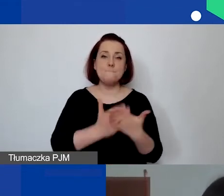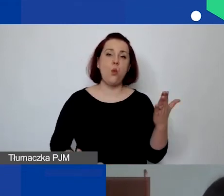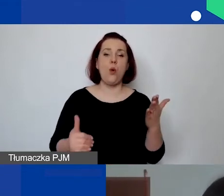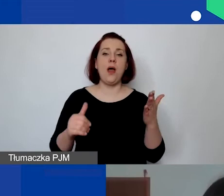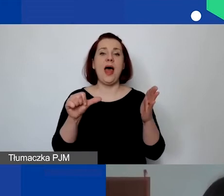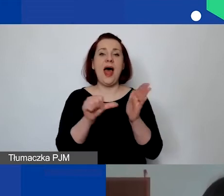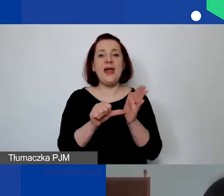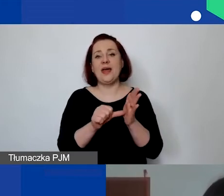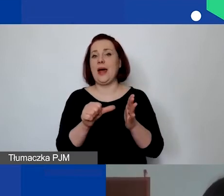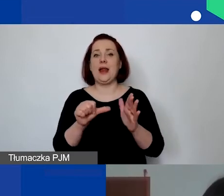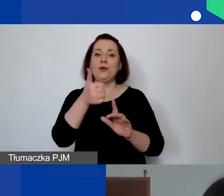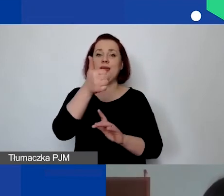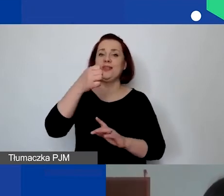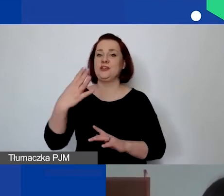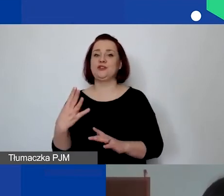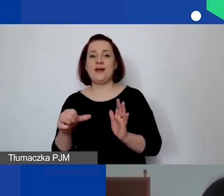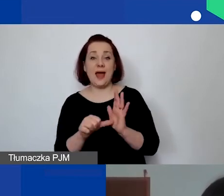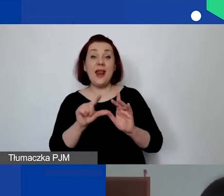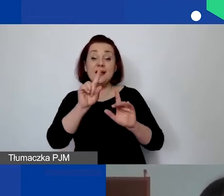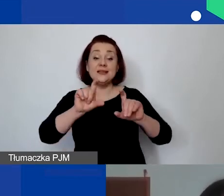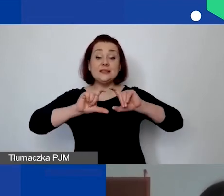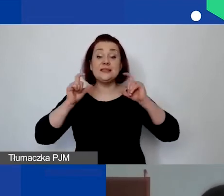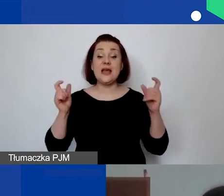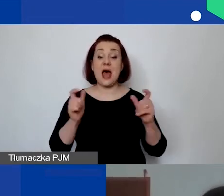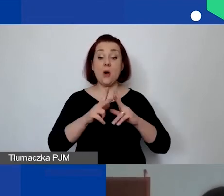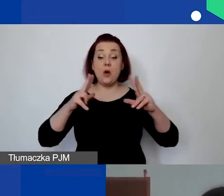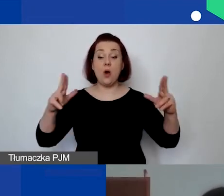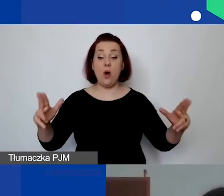ale przez cały okres czasu trwania. Proszę pamiętać, że taka osoba